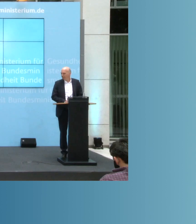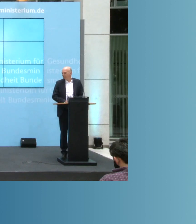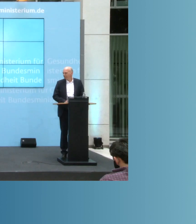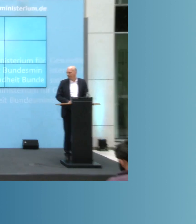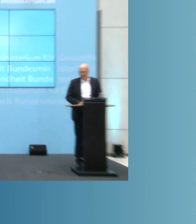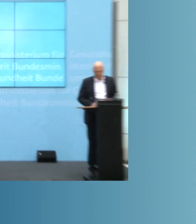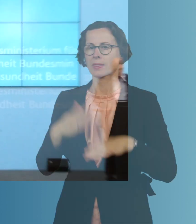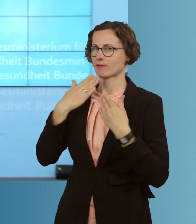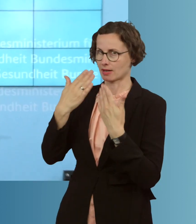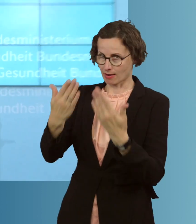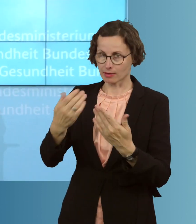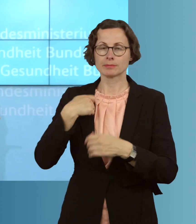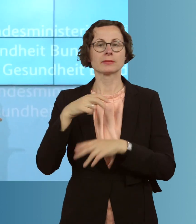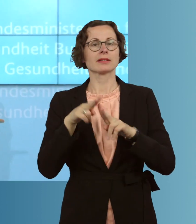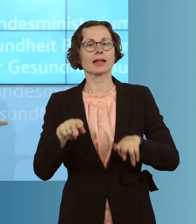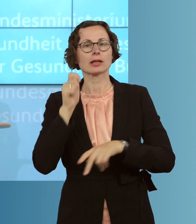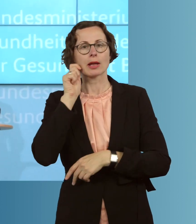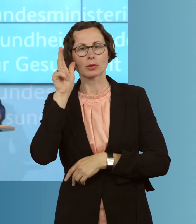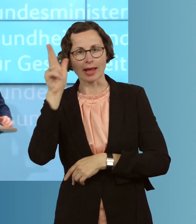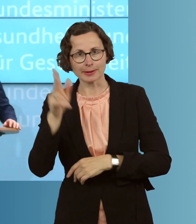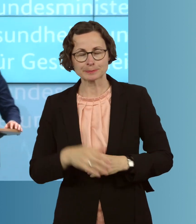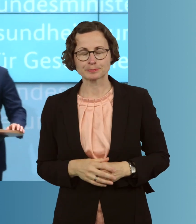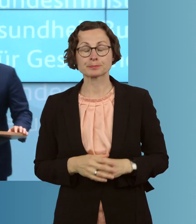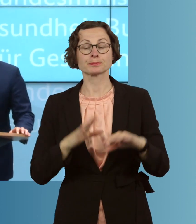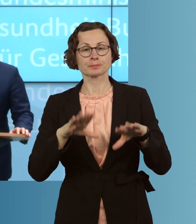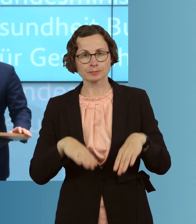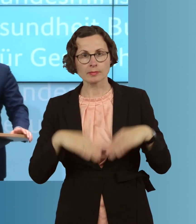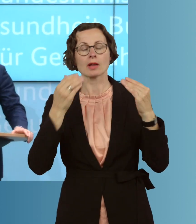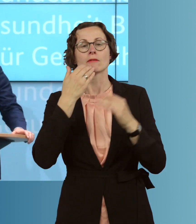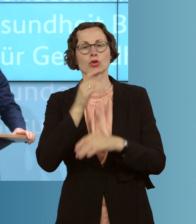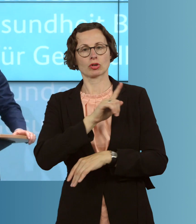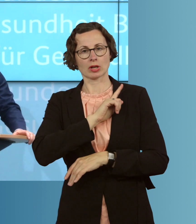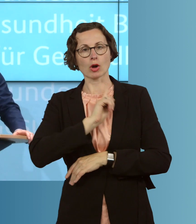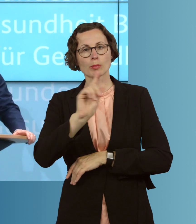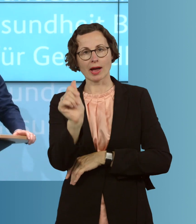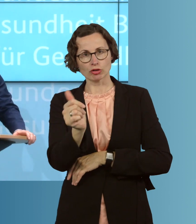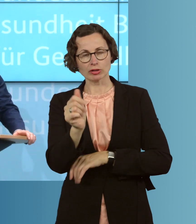Ja, vielen Dank, meine sehr verehrten Damen und Herren. Vielleicht zu Beginn eine kurze Einschätzung und noch einmal zu den aktuellen Zahlen der aktuellen